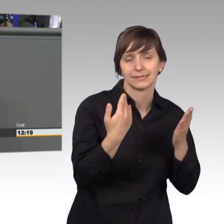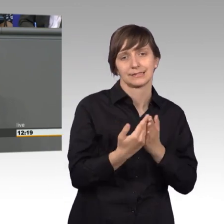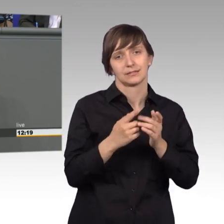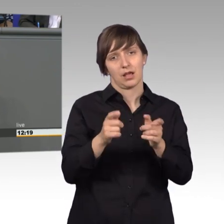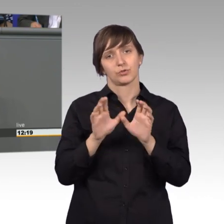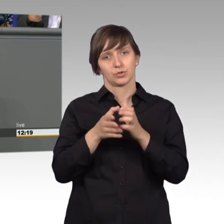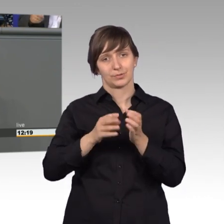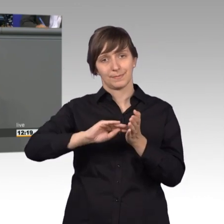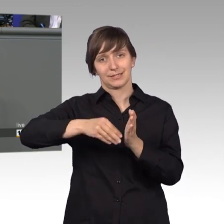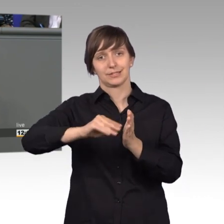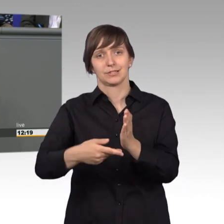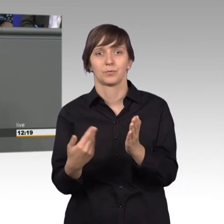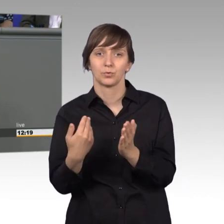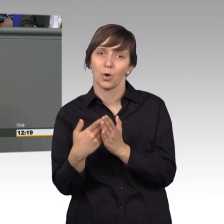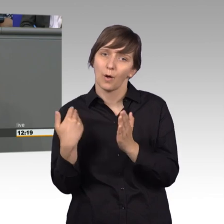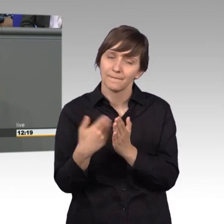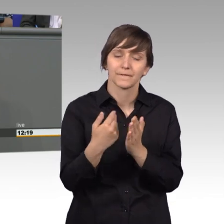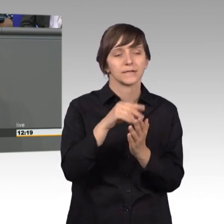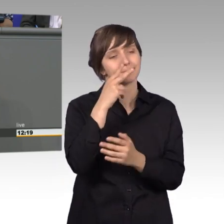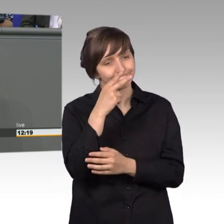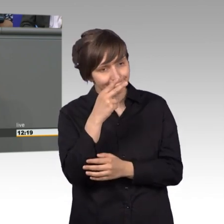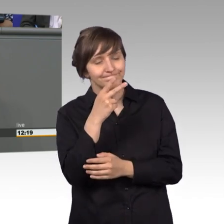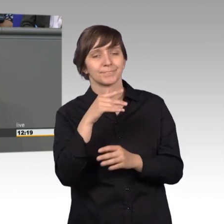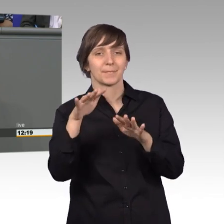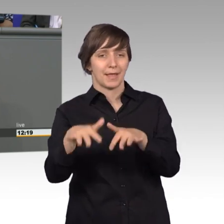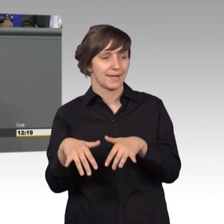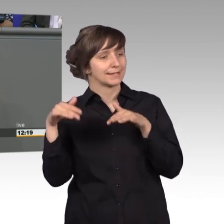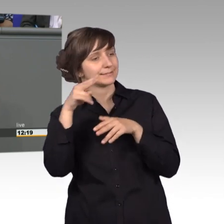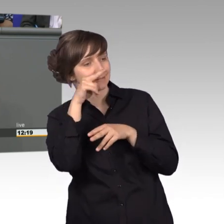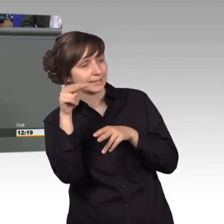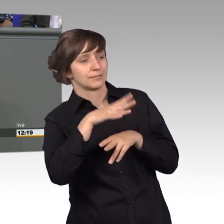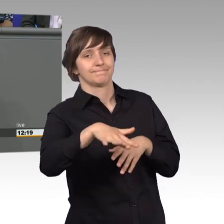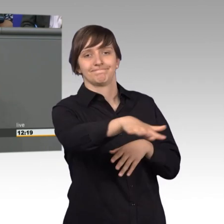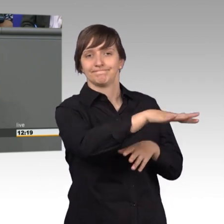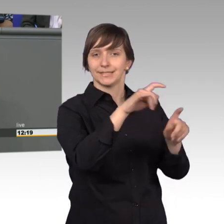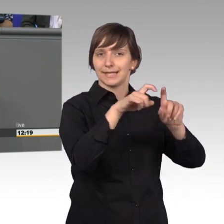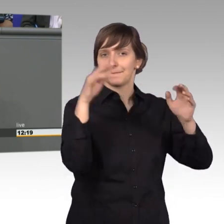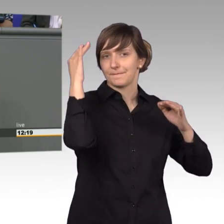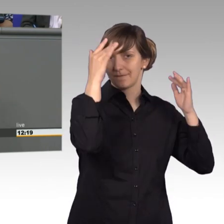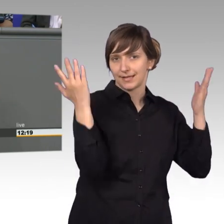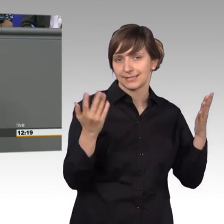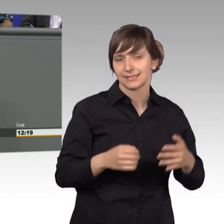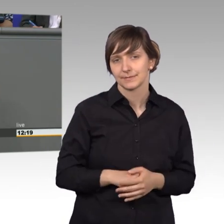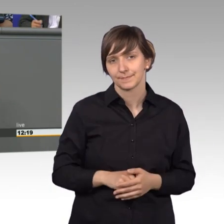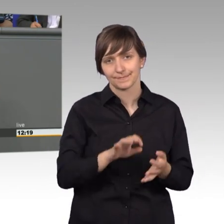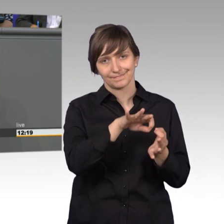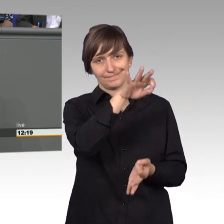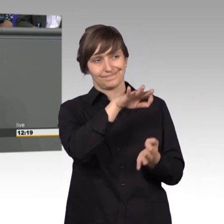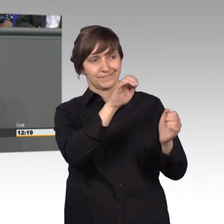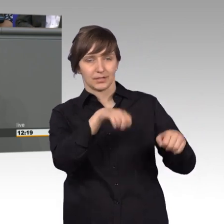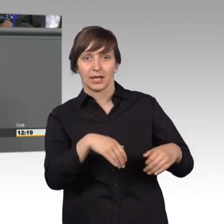genannten Seismographen des Parlaments, wie auch Frau Hofmeier gerade schon erwähnt hat. Das heißt, wir im Petitionsausschuss merken als